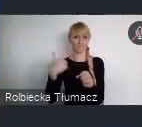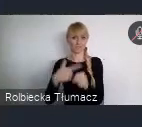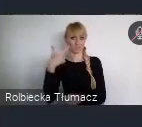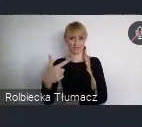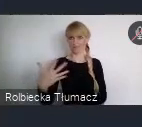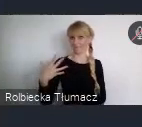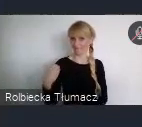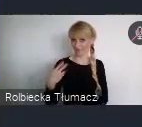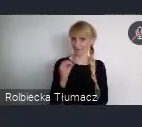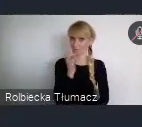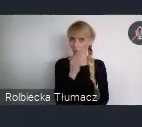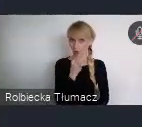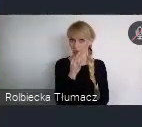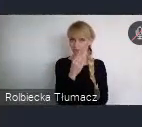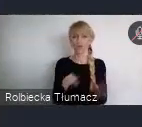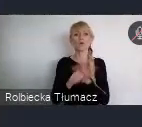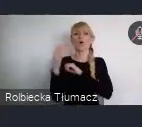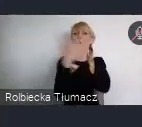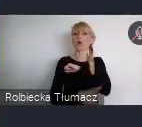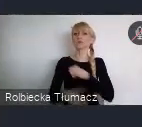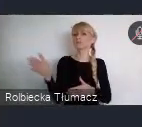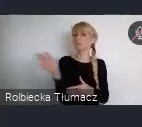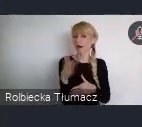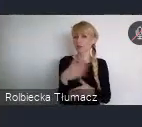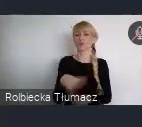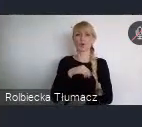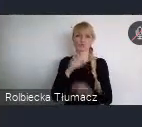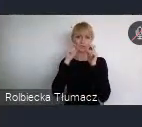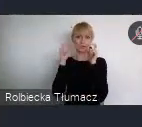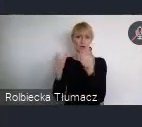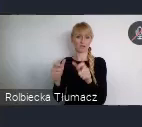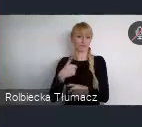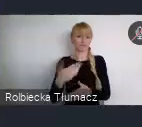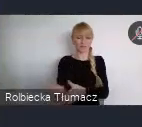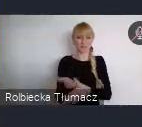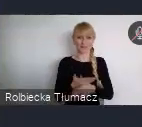Do końca marca, można nadsyłać zgłoszenia, które odpowiadają na pytania.